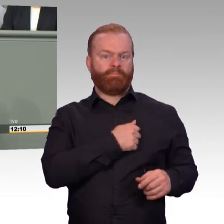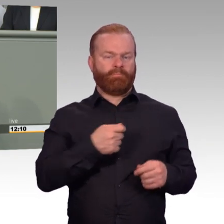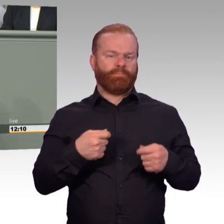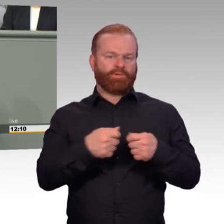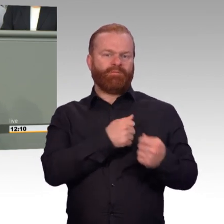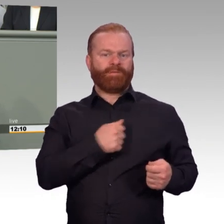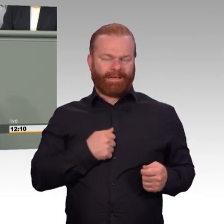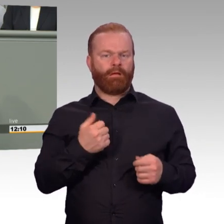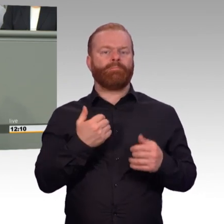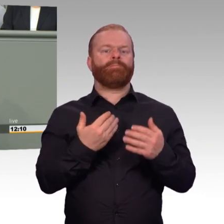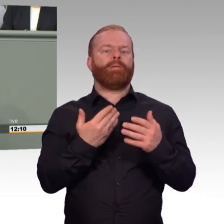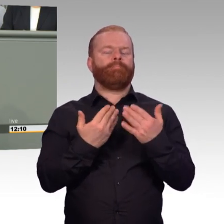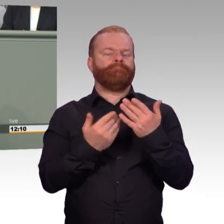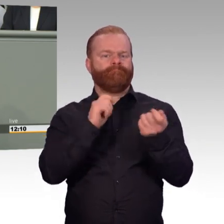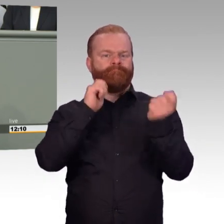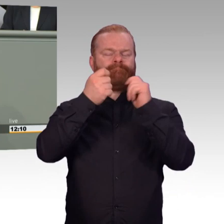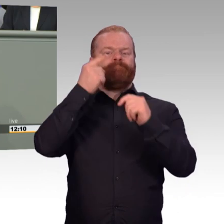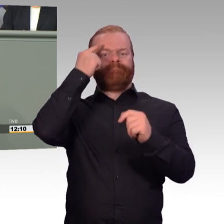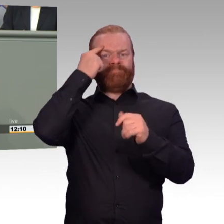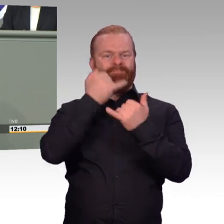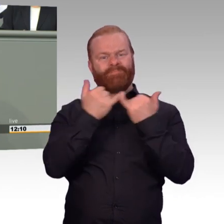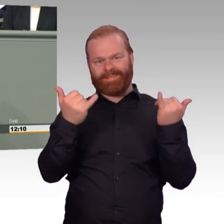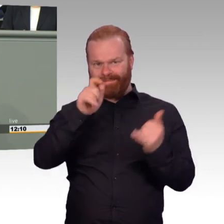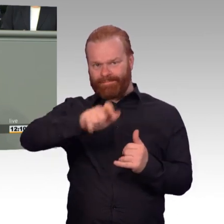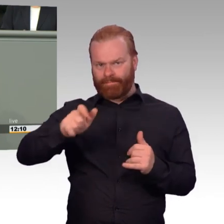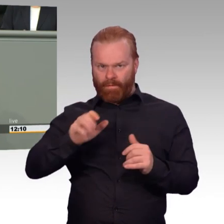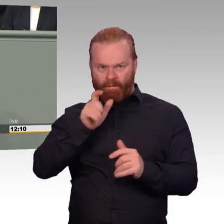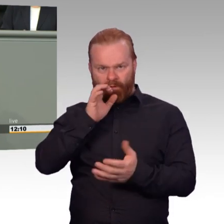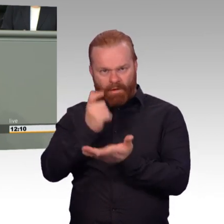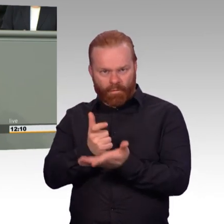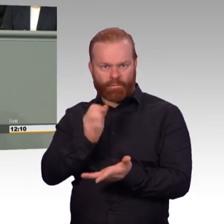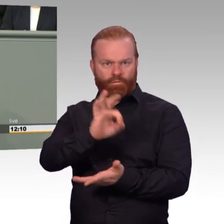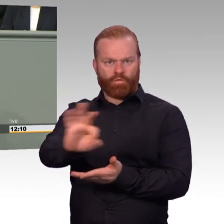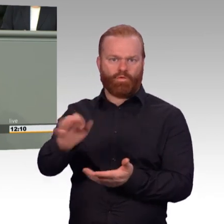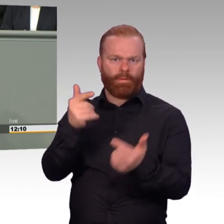gute Bedingungen und eine zeitgemäße soziale Absicherung zu bieten hat.